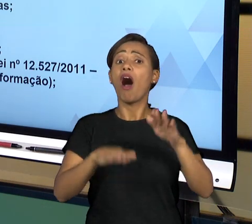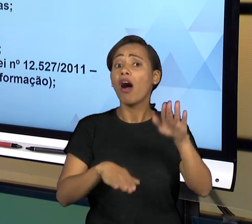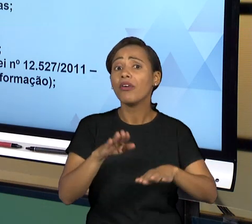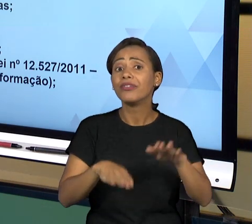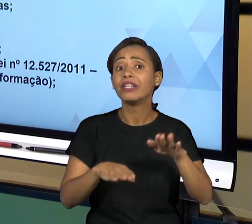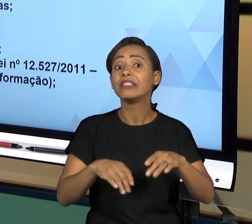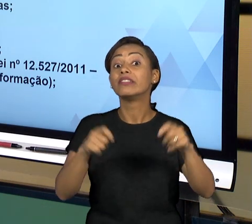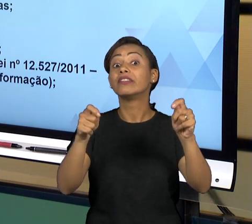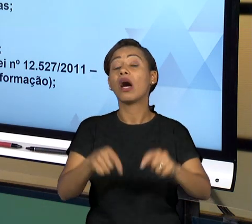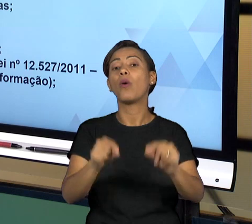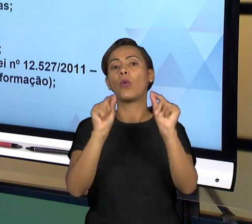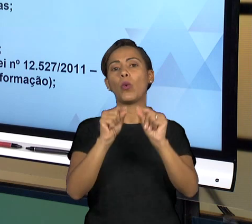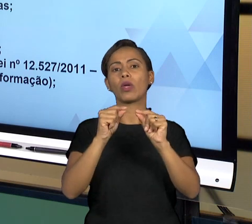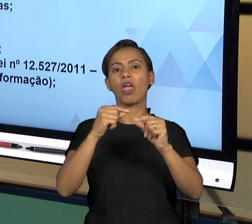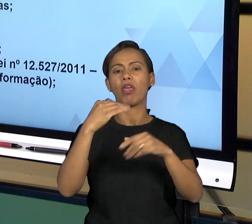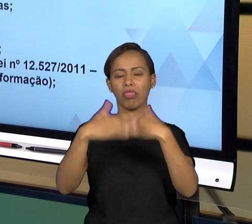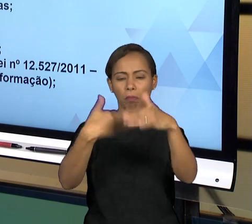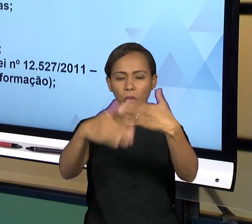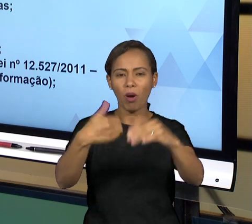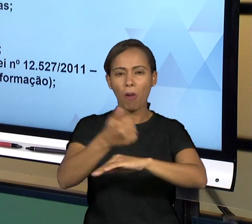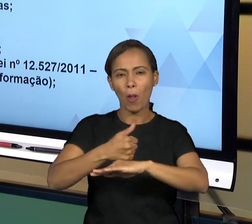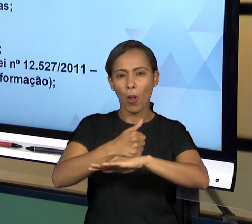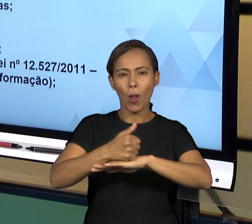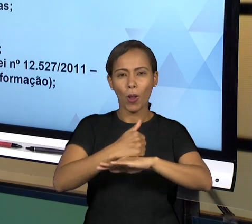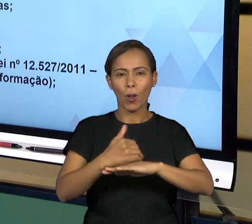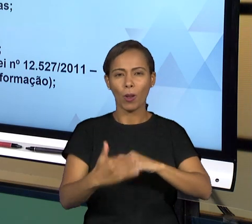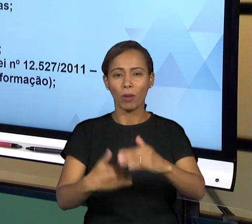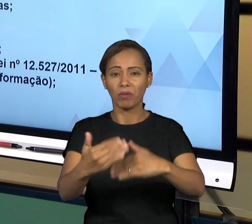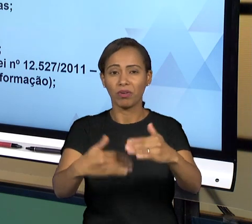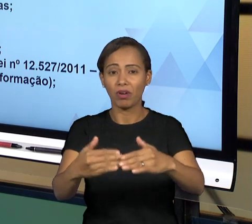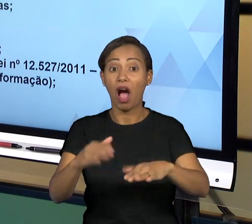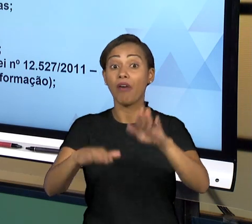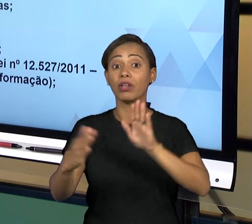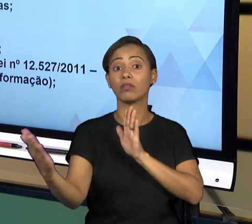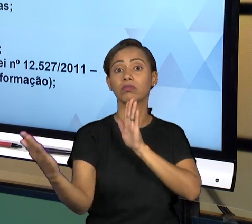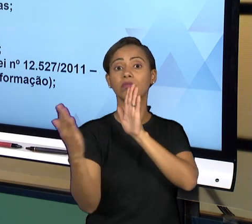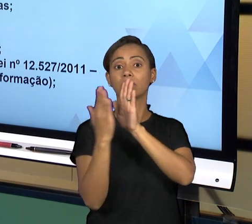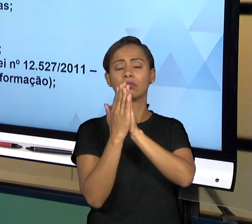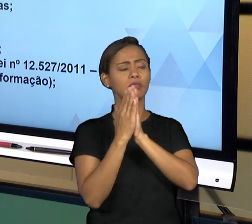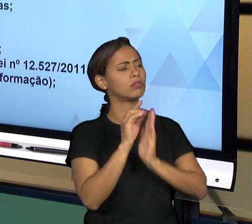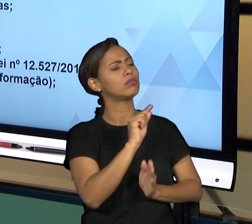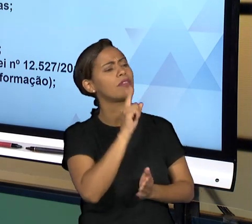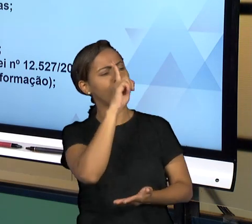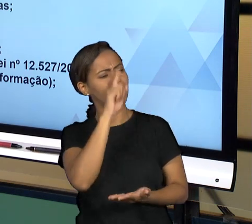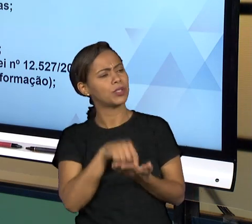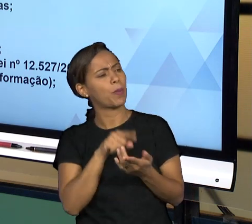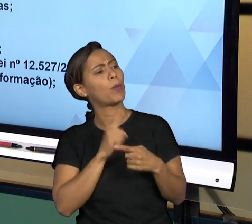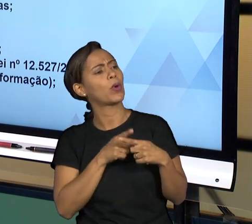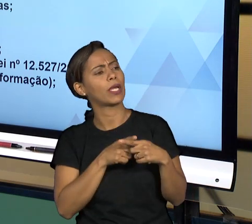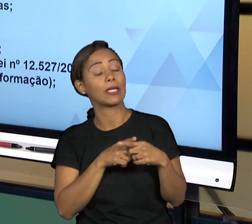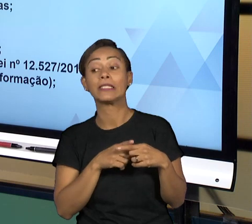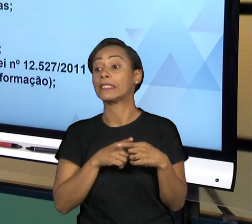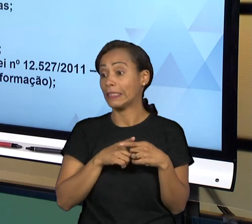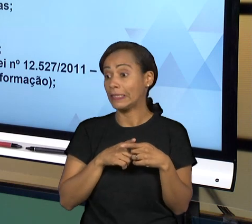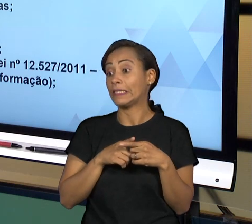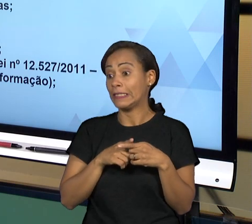INFORMAÇÕES A RESPEITO DE SEUS ATOS, ENTÃO ISSO É MUITO IMPORTANTE E TUDO ISSO LEVA A IDEIA DE